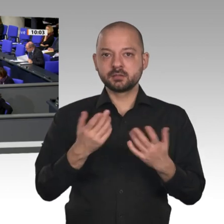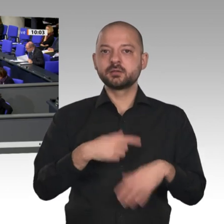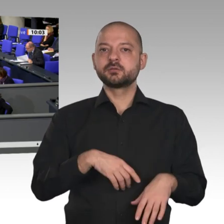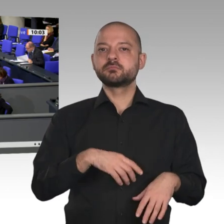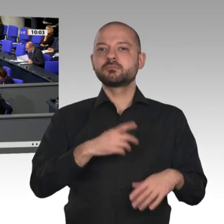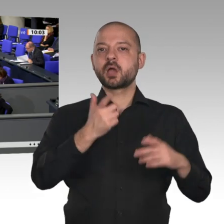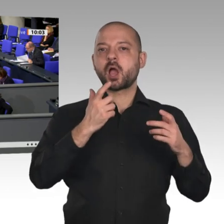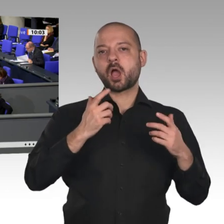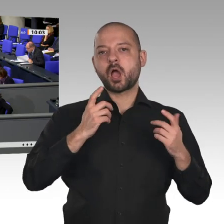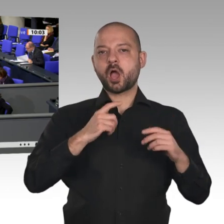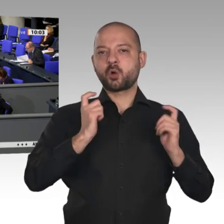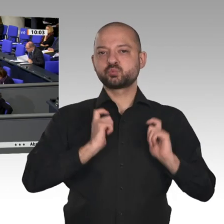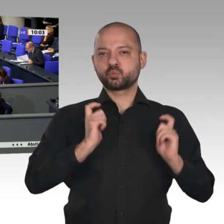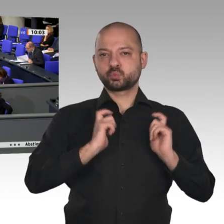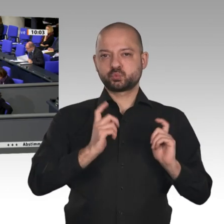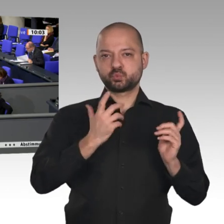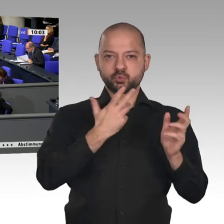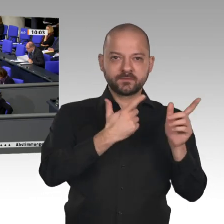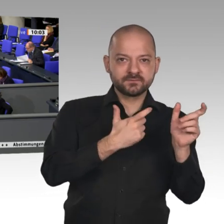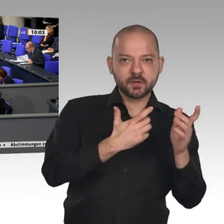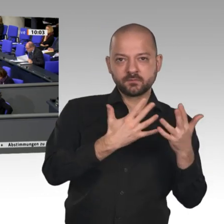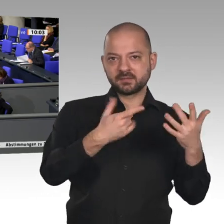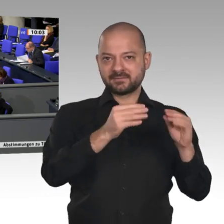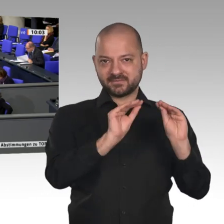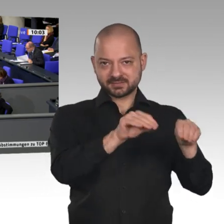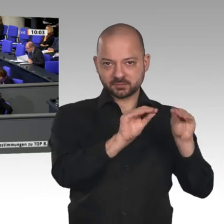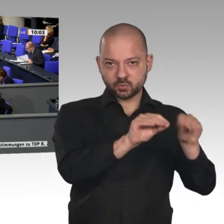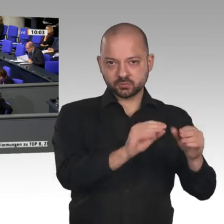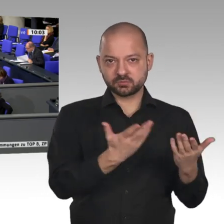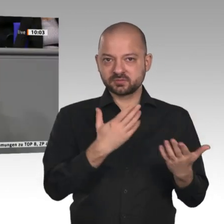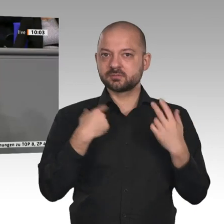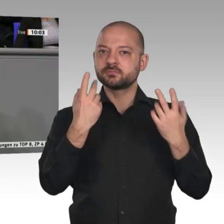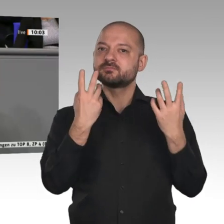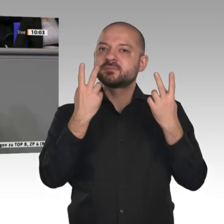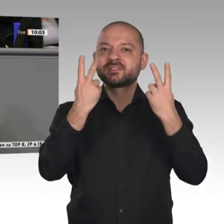Aber wir brauchen in Europa auch eine europäische Industriestrategie,